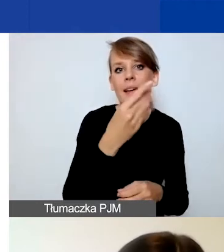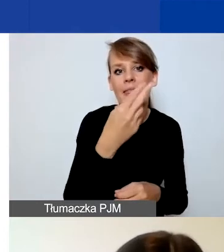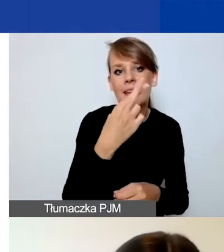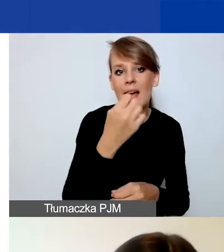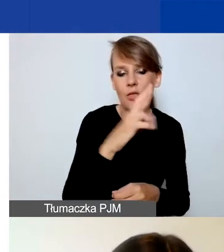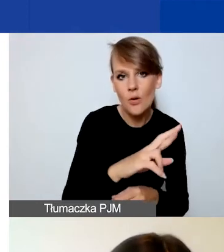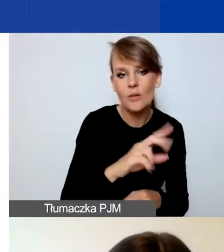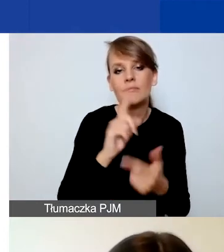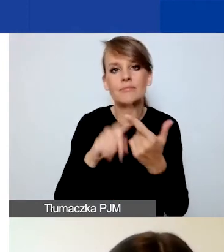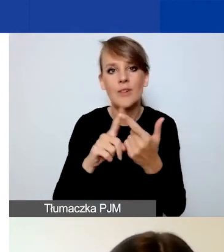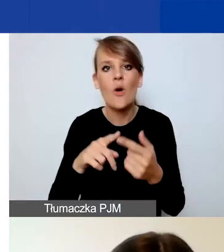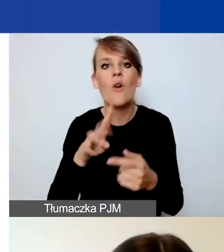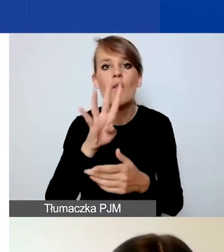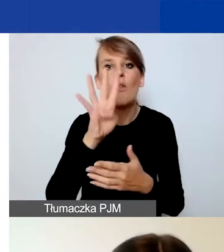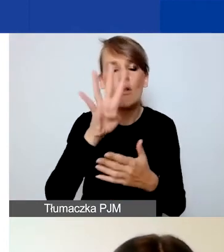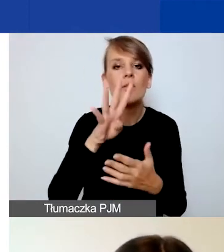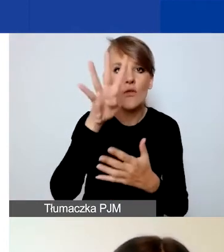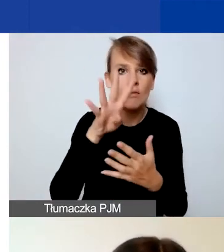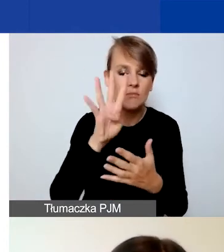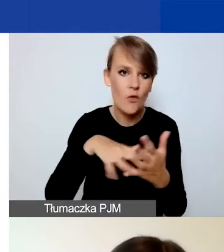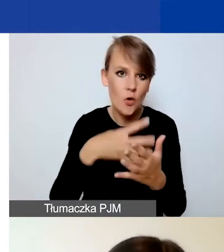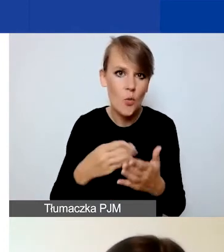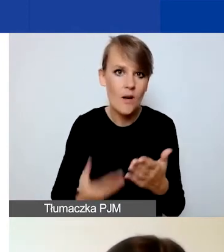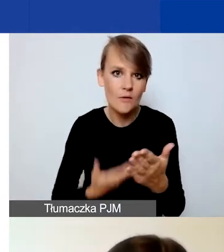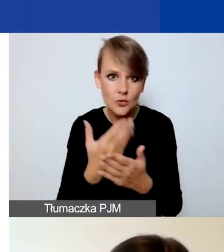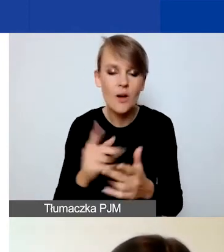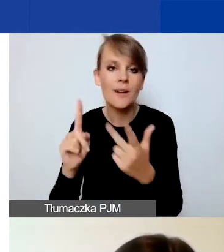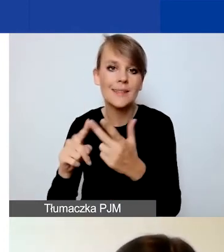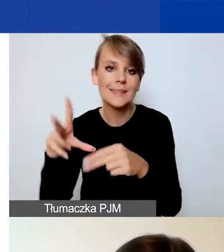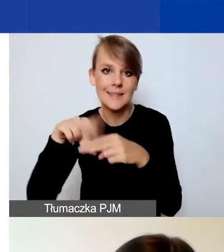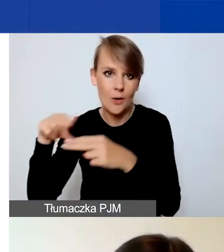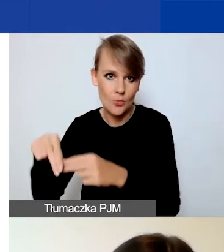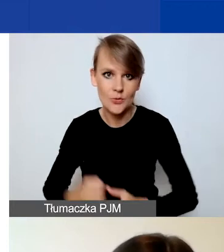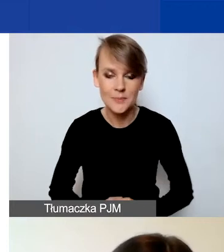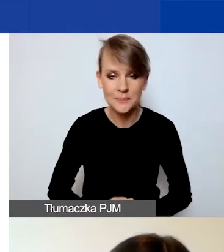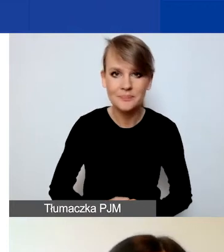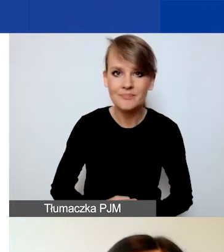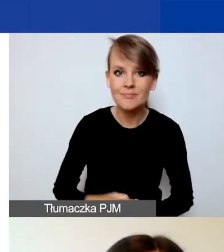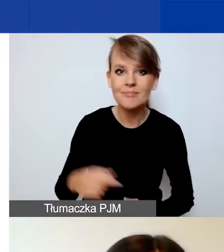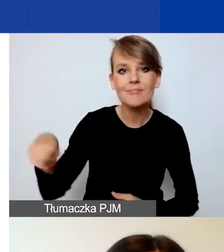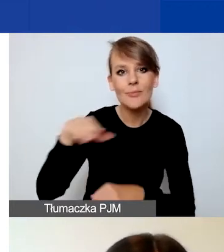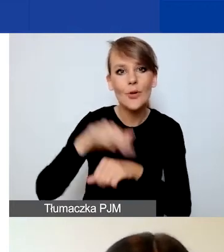i króciutko o załącznikach. Więc już koleżanki podały państwu, mam nadzieję, pomysły na wnioski,